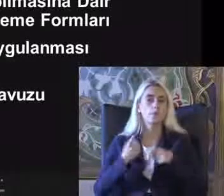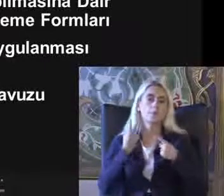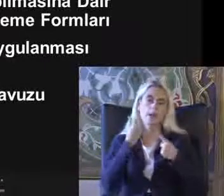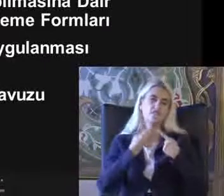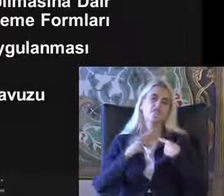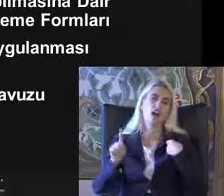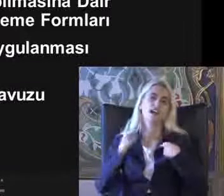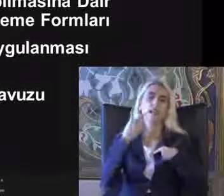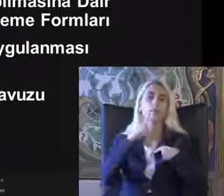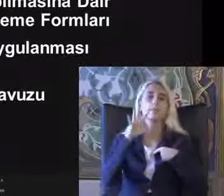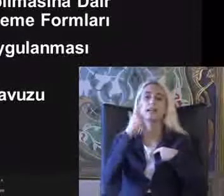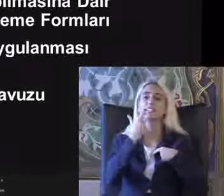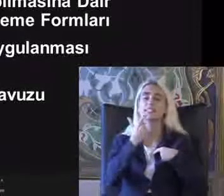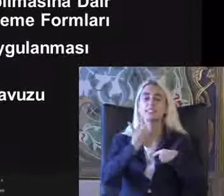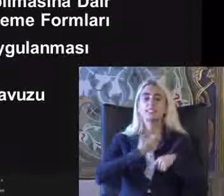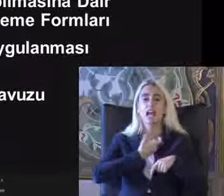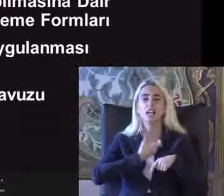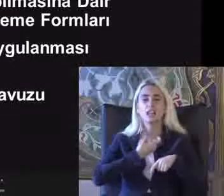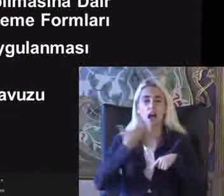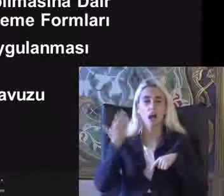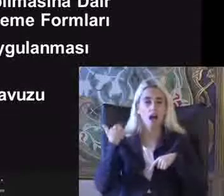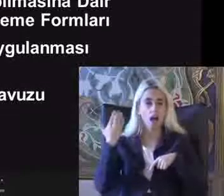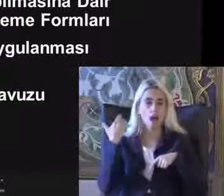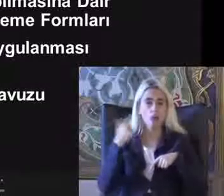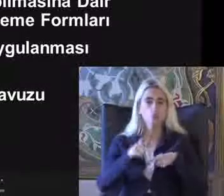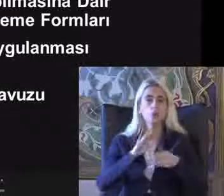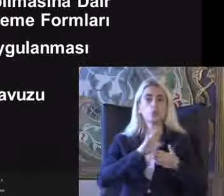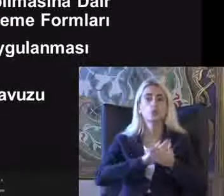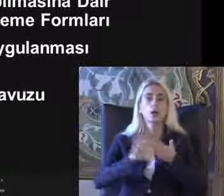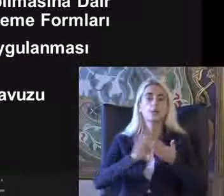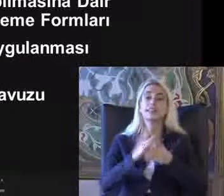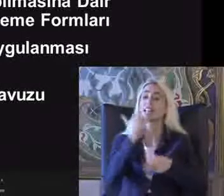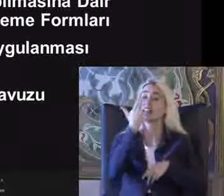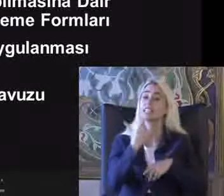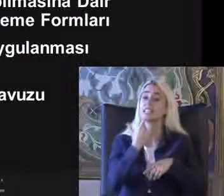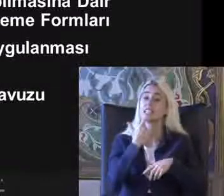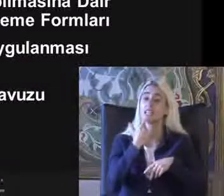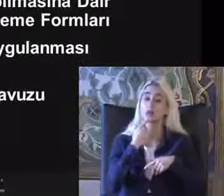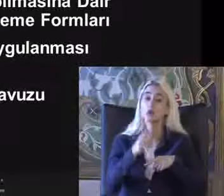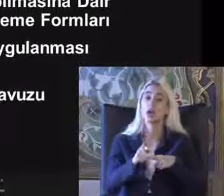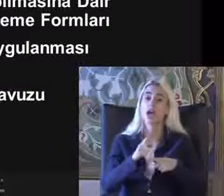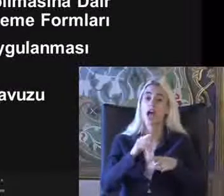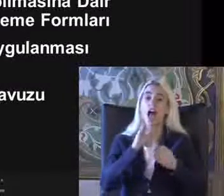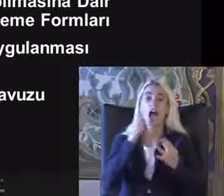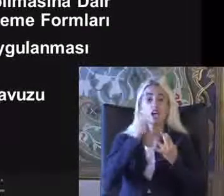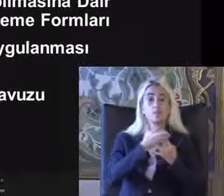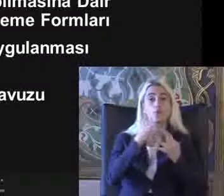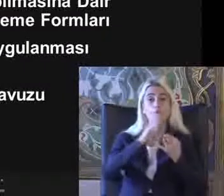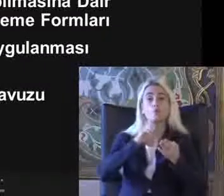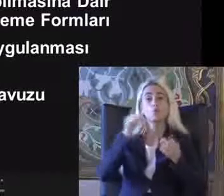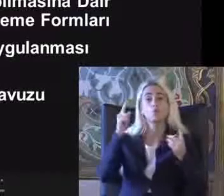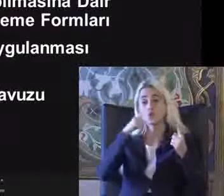2005'teki yasa bu düzenlemeleri 7 yıl içinde Erişime uygun olması için Düzenlenmiş gel